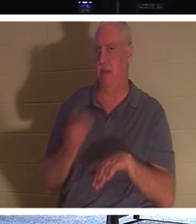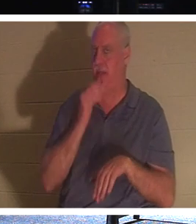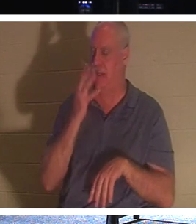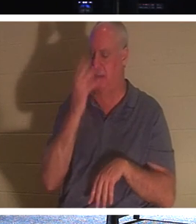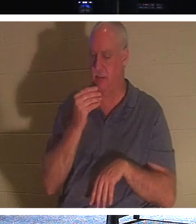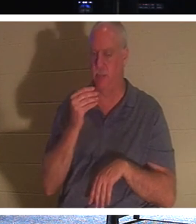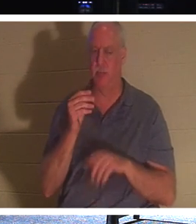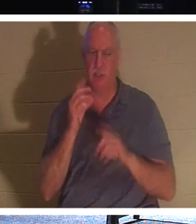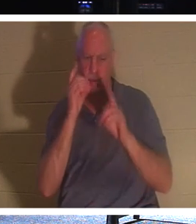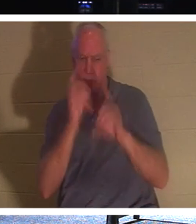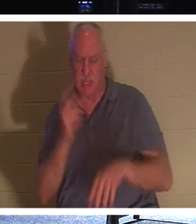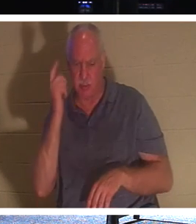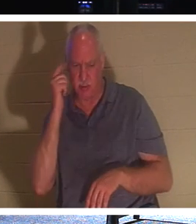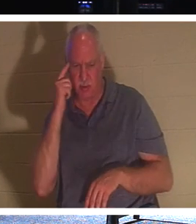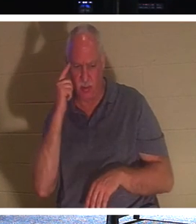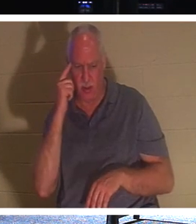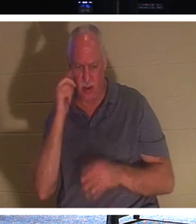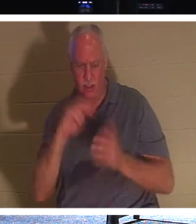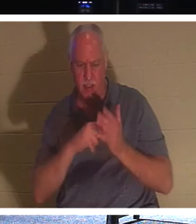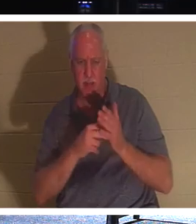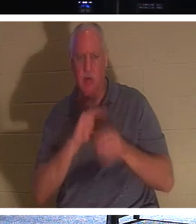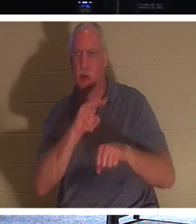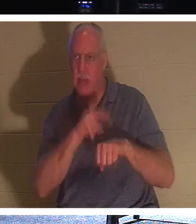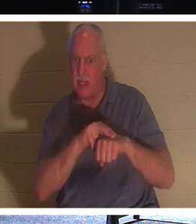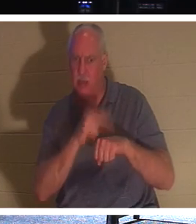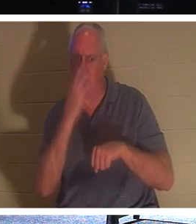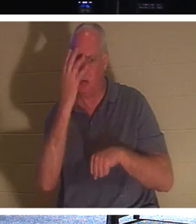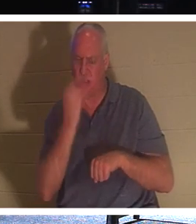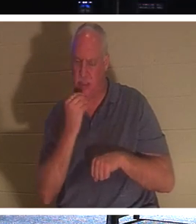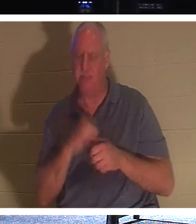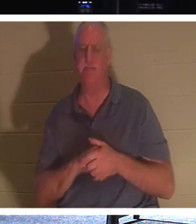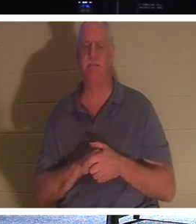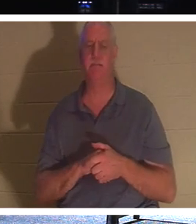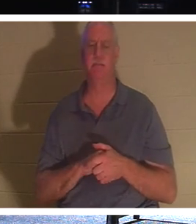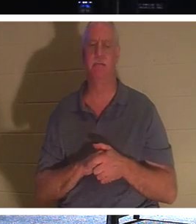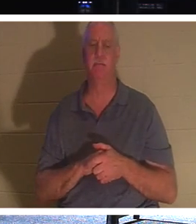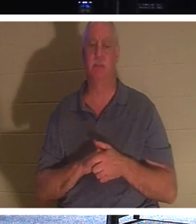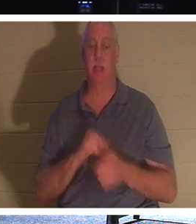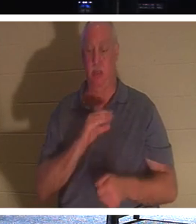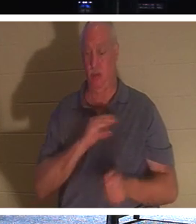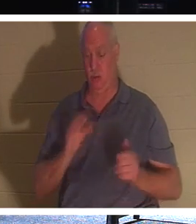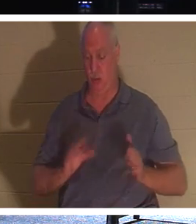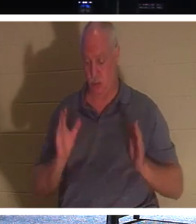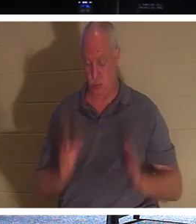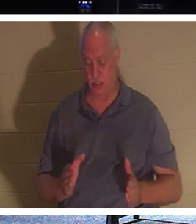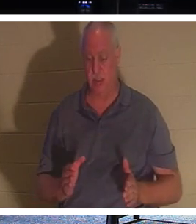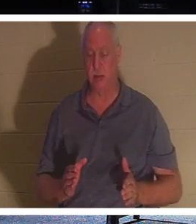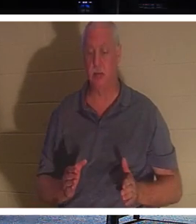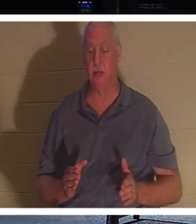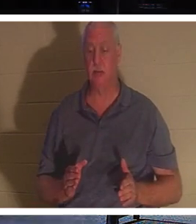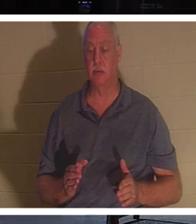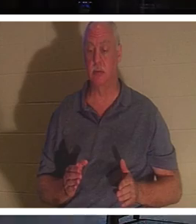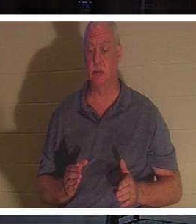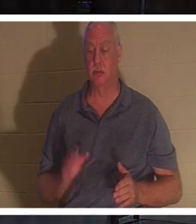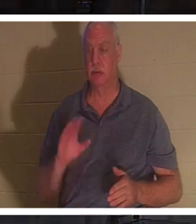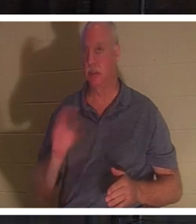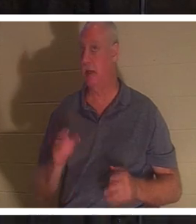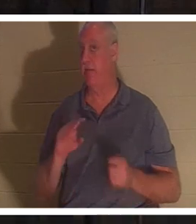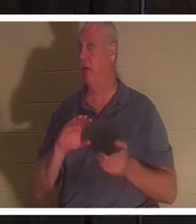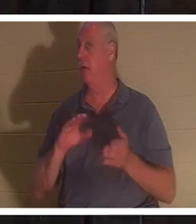disciples pensaient qu'il parlait du sommeil naturel." Pour un chrétien, un chrétien ne meurt jamais, dit la Bible.